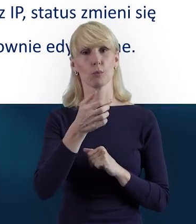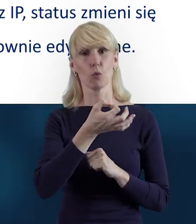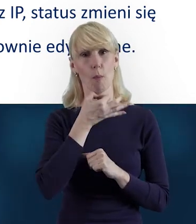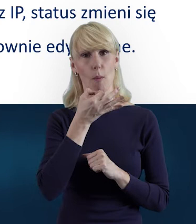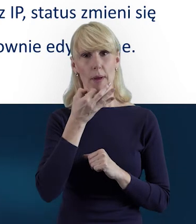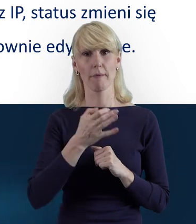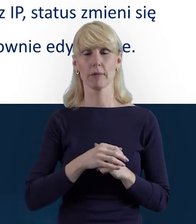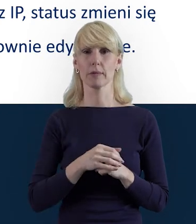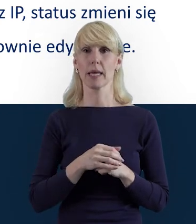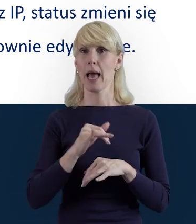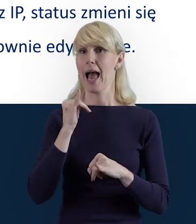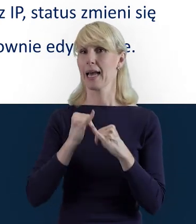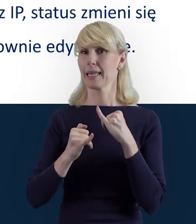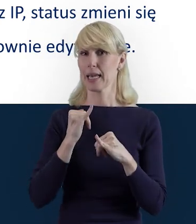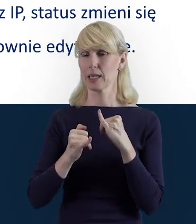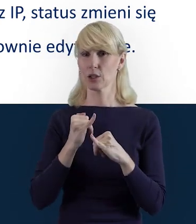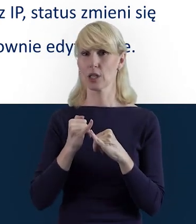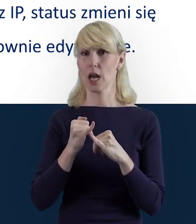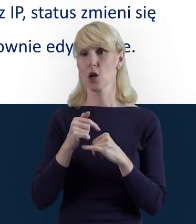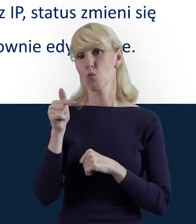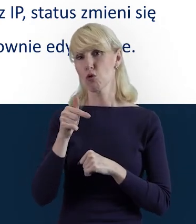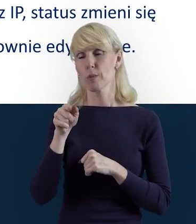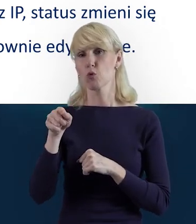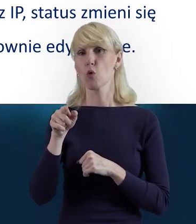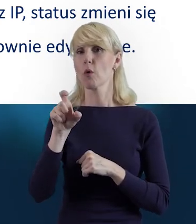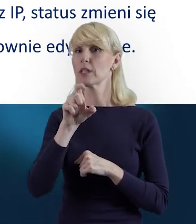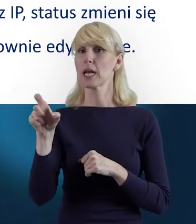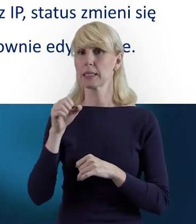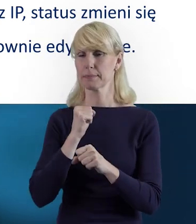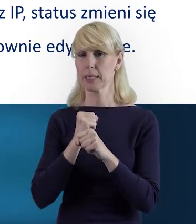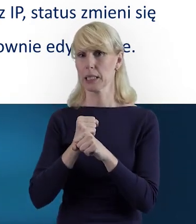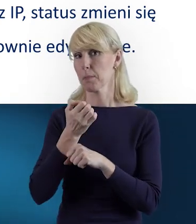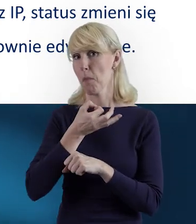A jeżeli zależy nam i na jednym, i na drugim, albo tylko na czasie pracy,